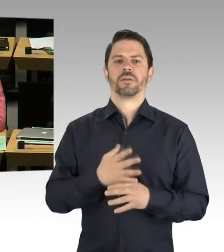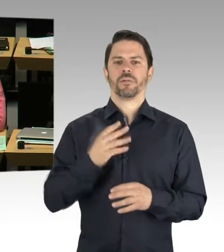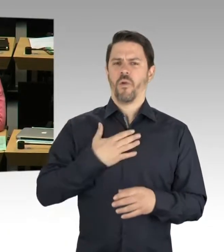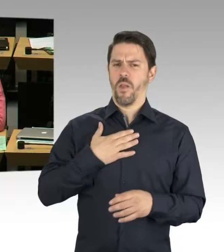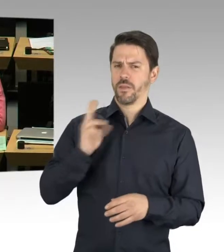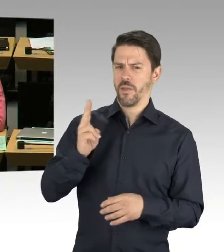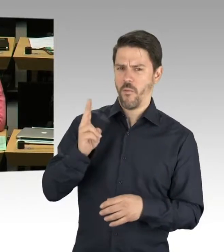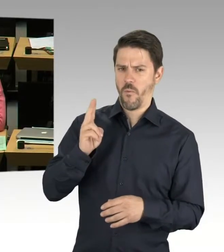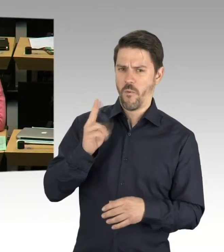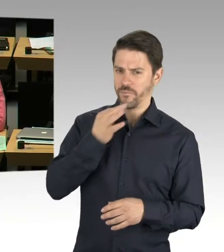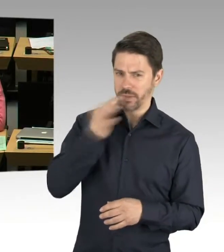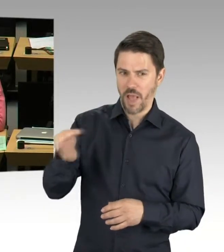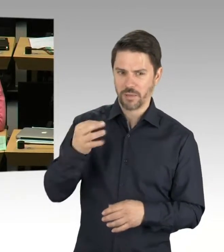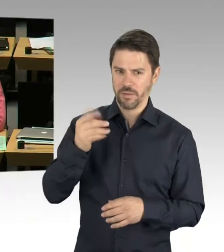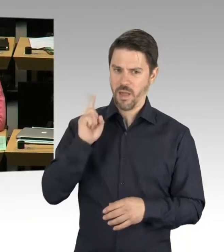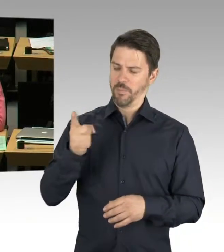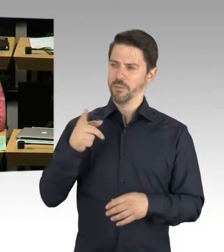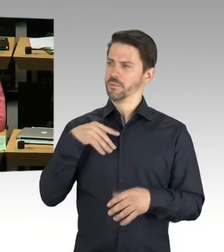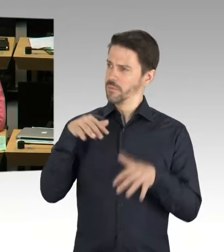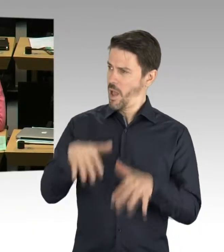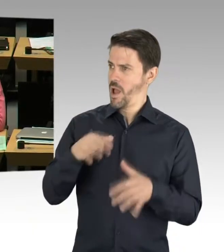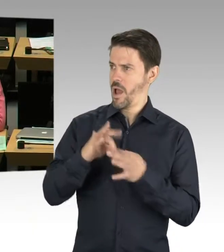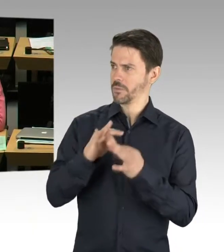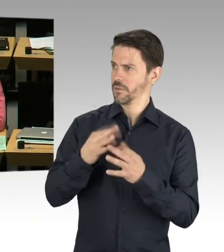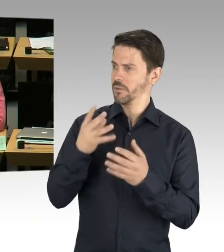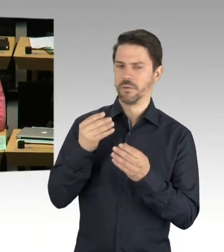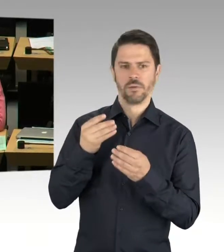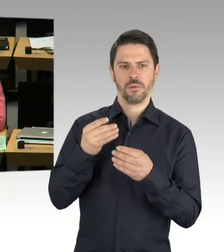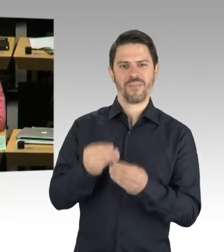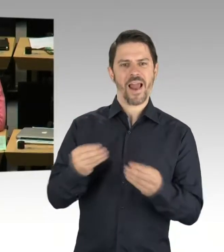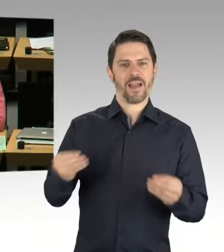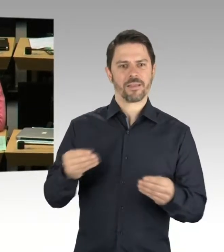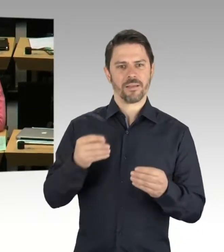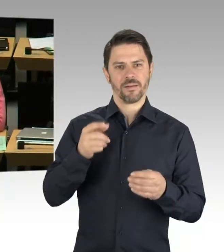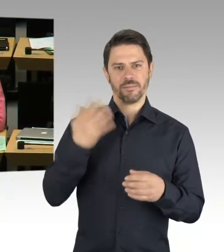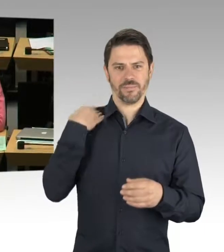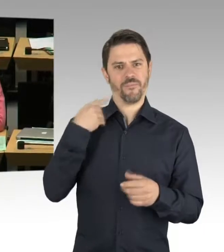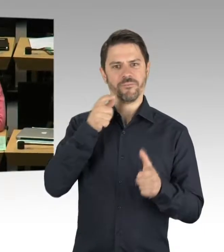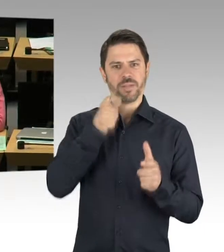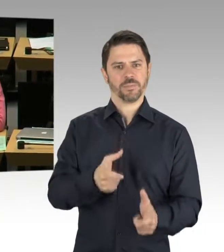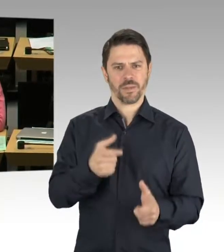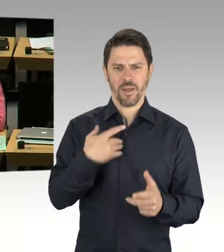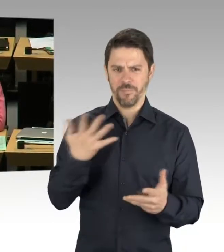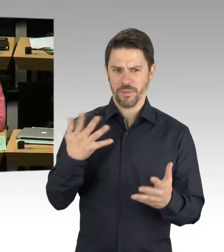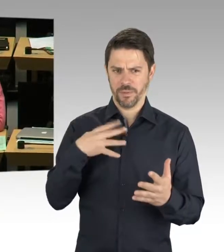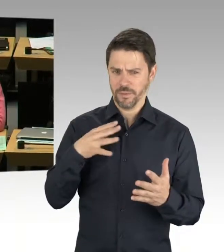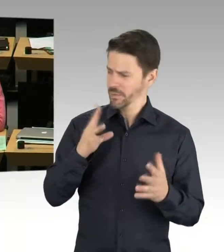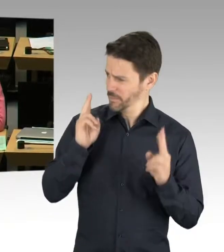Aber gestolpert bin ich jetzt über Ihre Aussage, dass wir über 60 Schulen bauen. Zuletzt haben wir ja mehrfach gelesen, gehört,